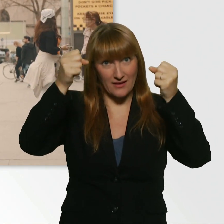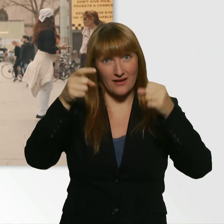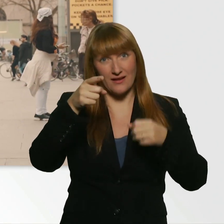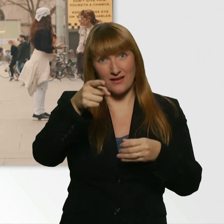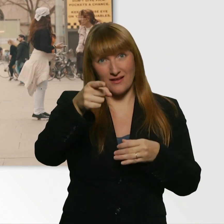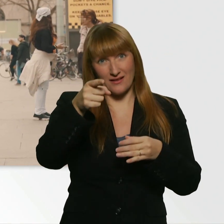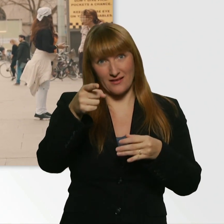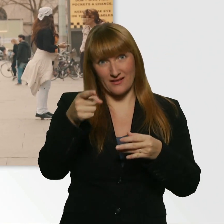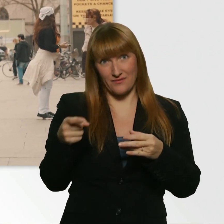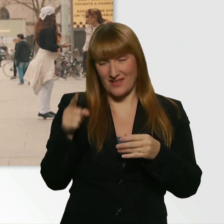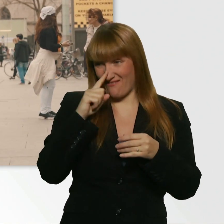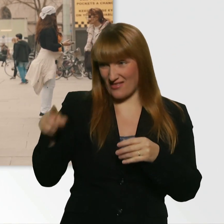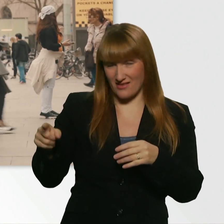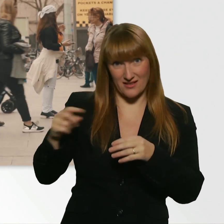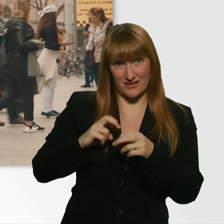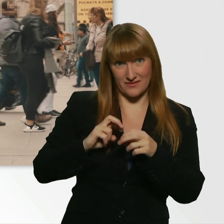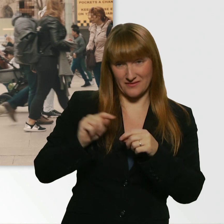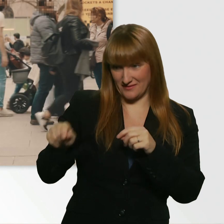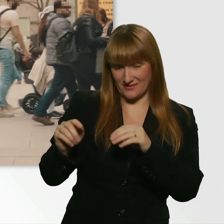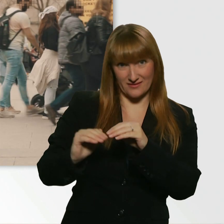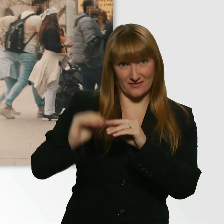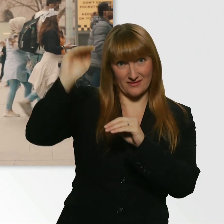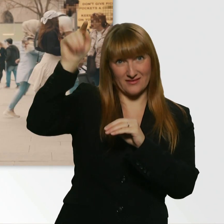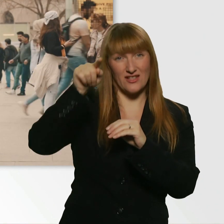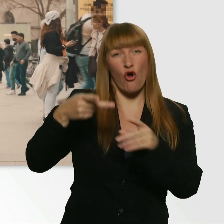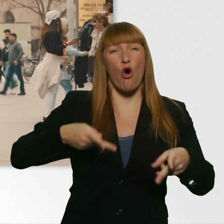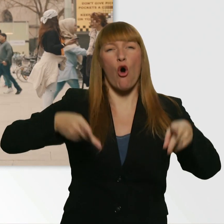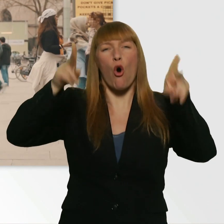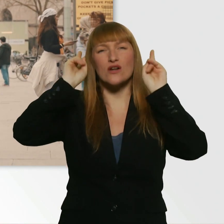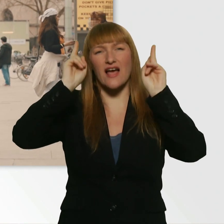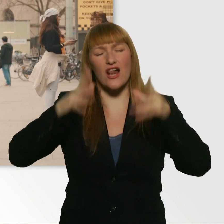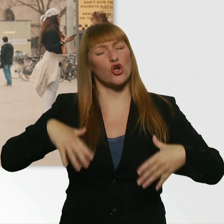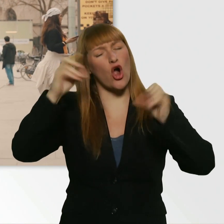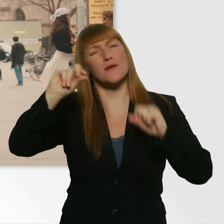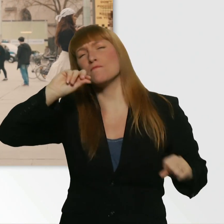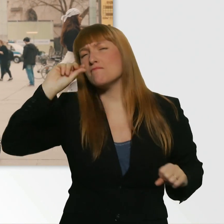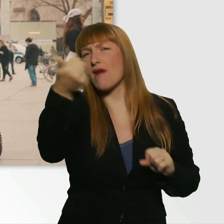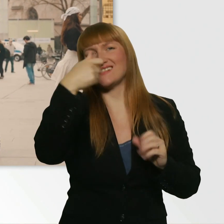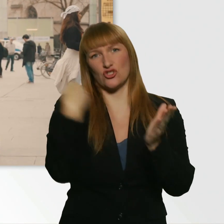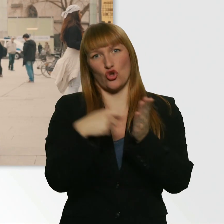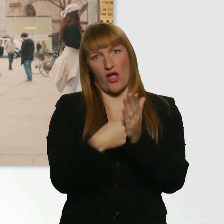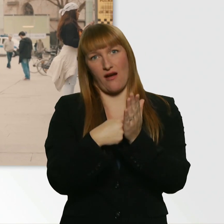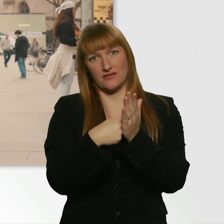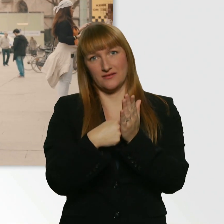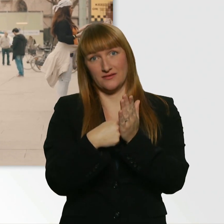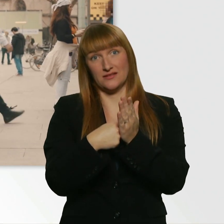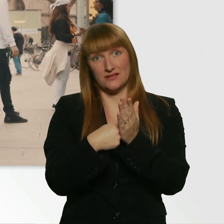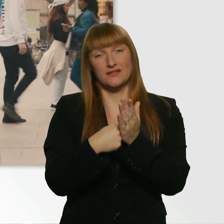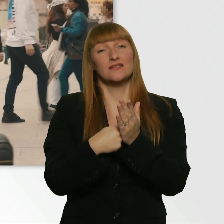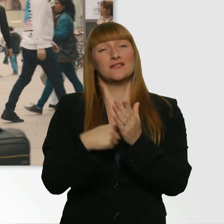kommst du zum wahrscheinlich teuersten Hotel in ganz Köln. Die Lage ist perfekt. - Ich soll da jetzt einchecken?